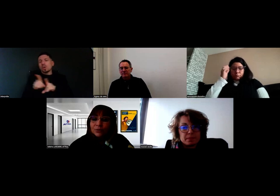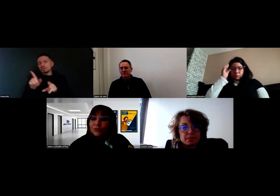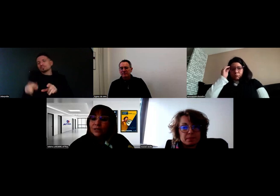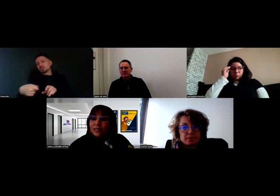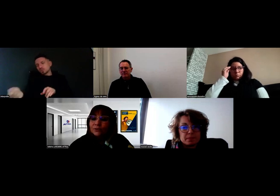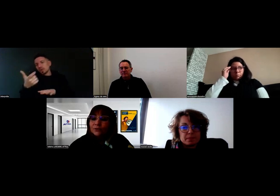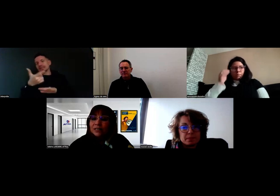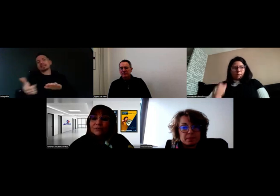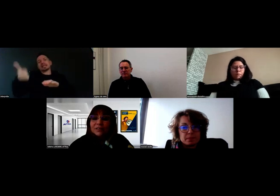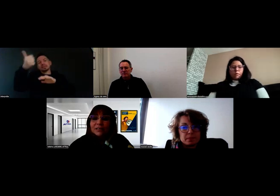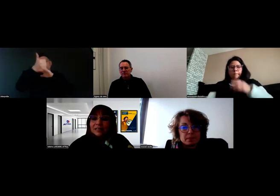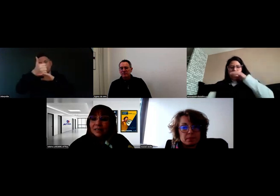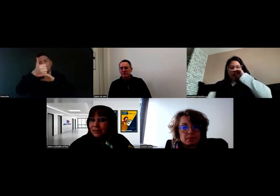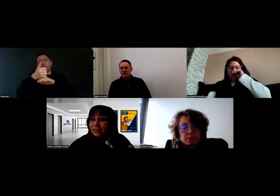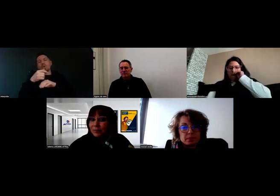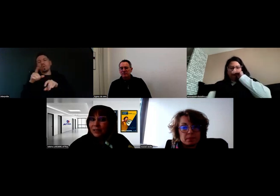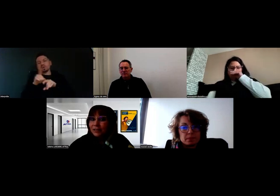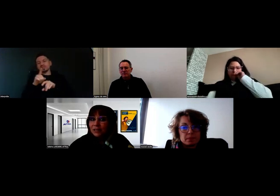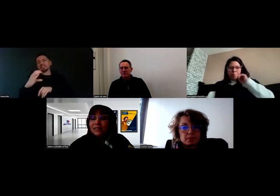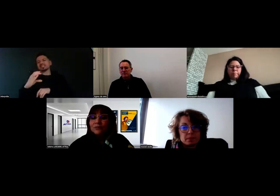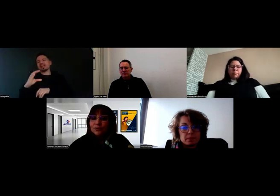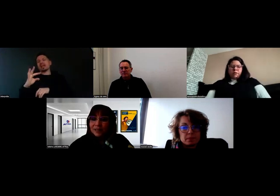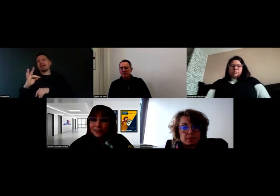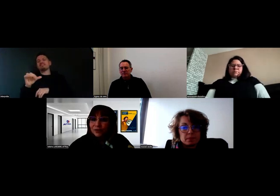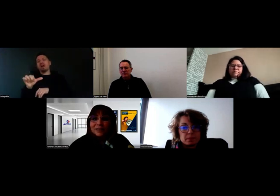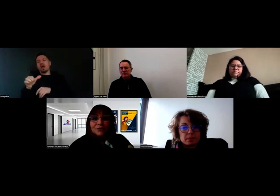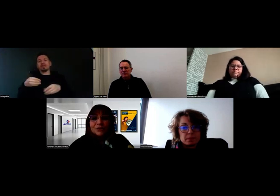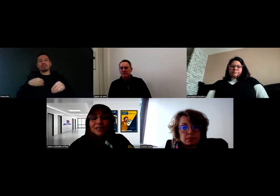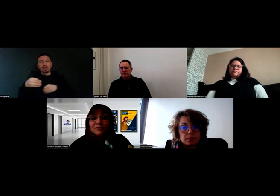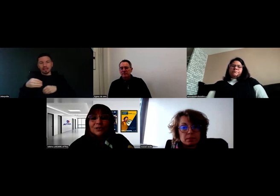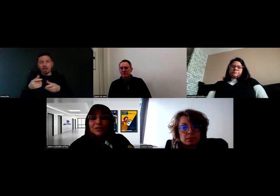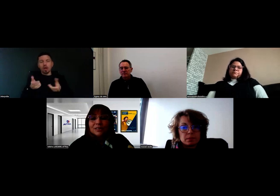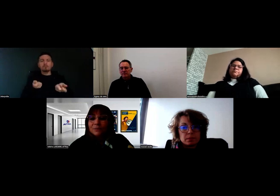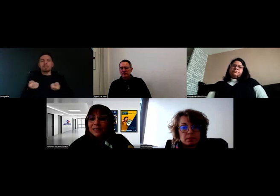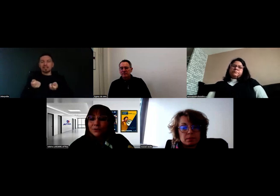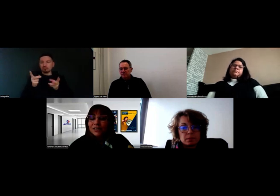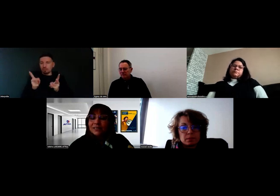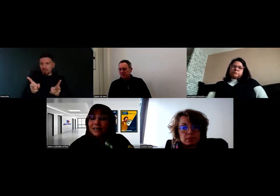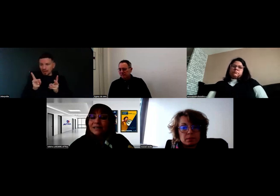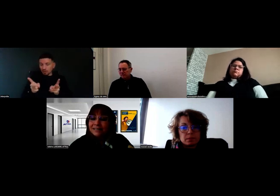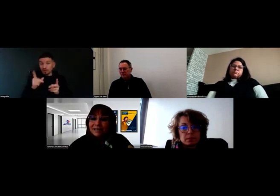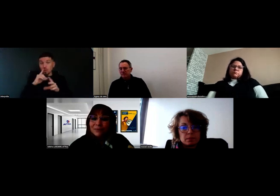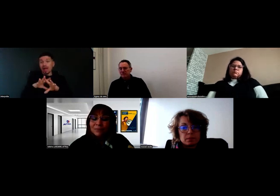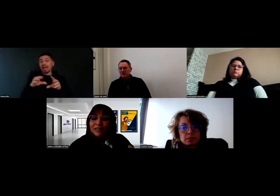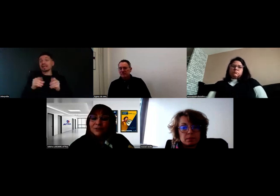puisque le directeur du CFA a été très impliqué aussi, et le manager pédagogique puisque l'équipe pédagogique était là également.